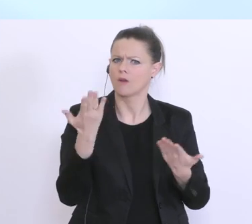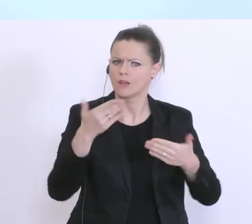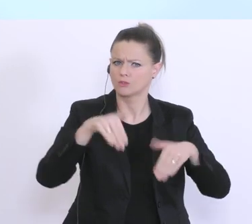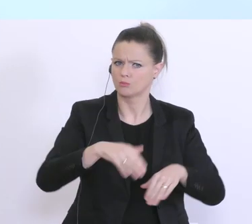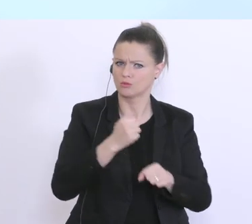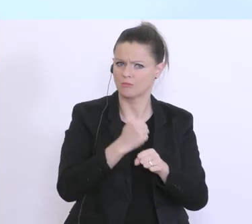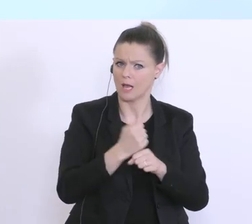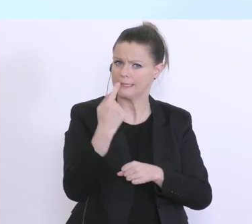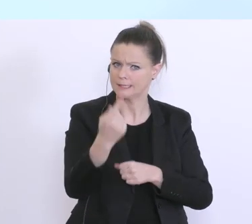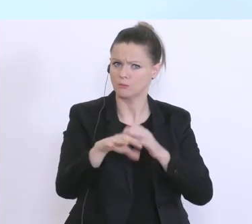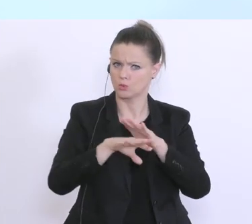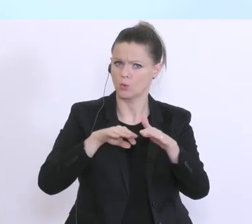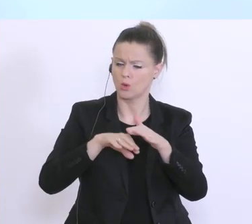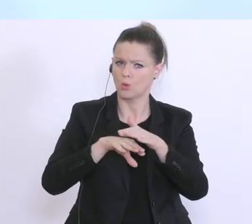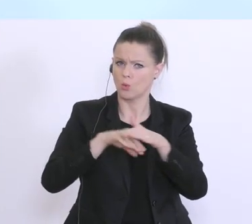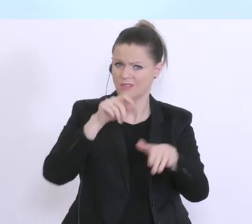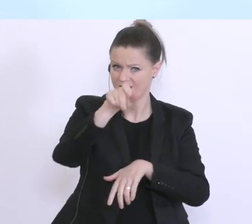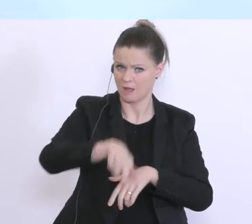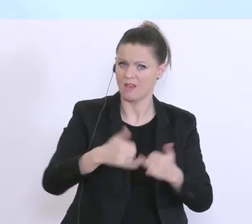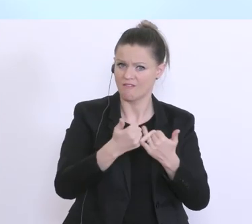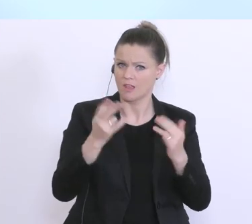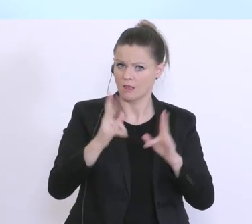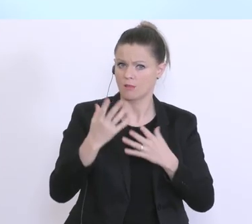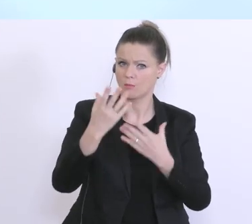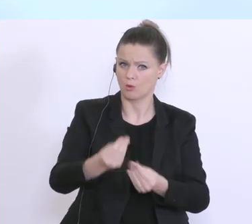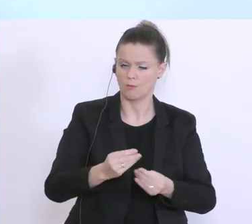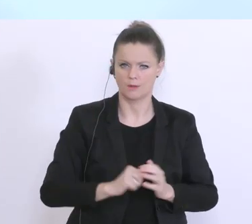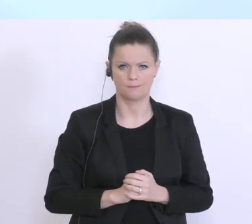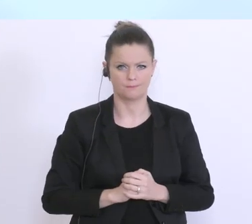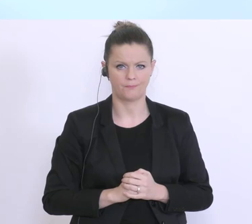diese Überbrückungsfinanzierung auch entsprechend zu erhalten. Der 1. Schritt und das ist der